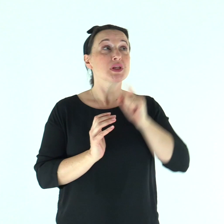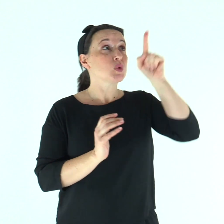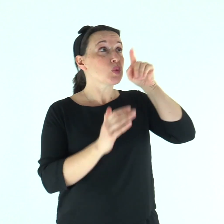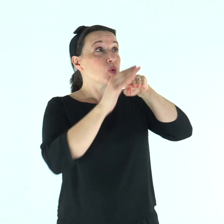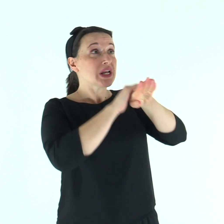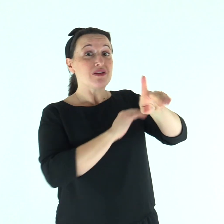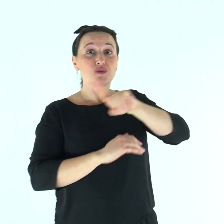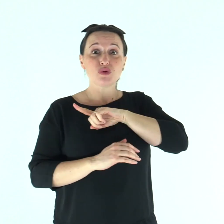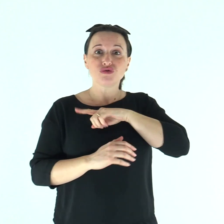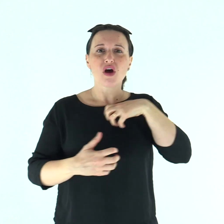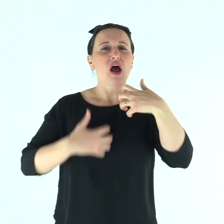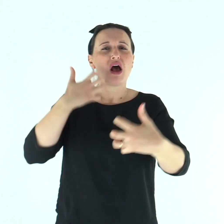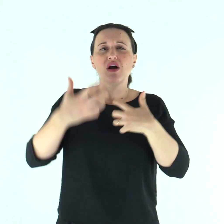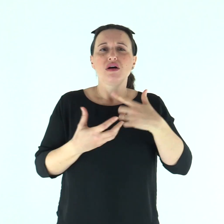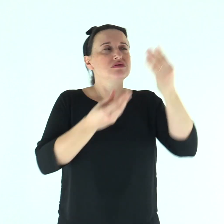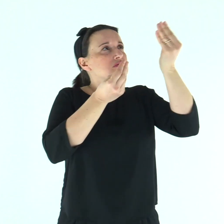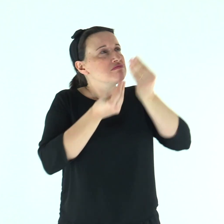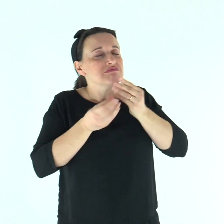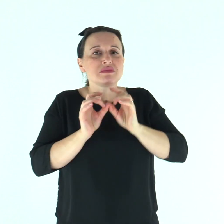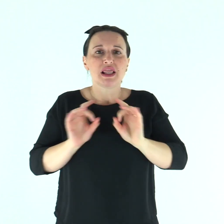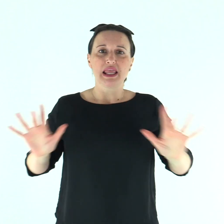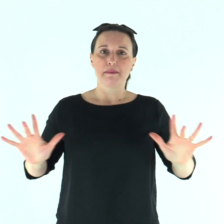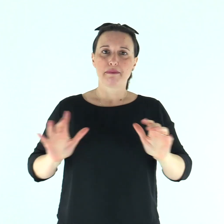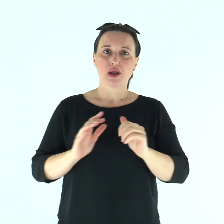Tu sei il mio rifugio, mi liberi dall'angoscia.